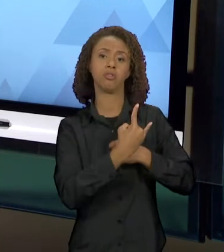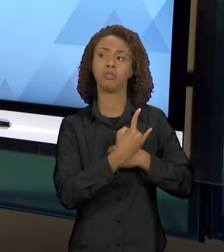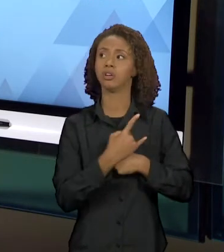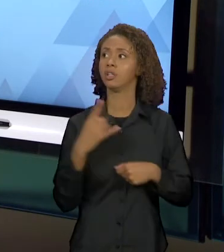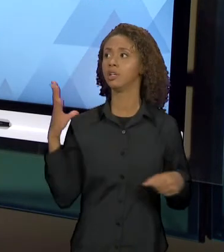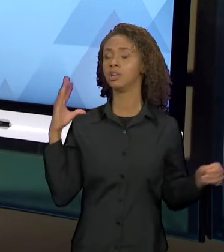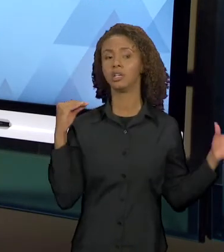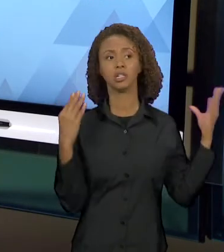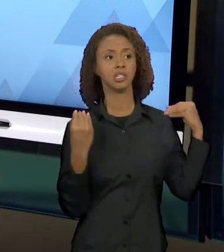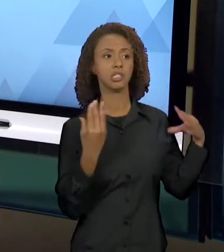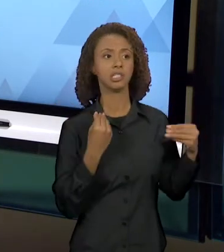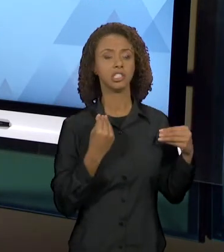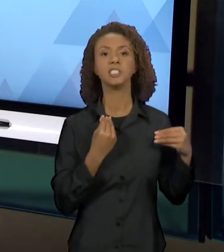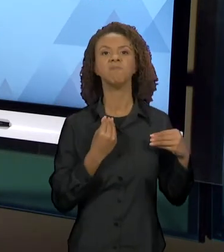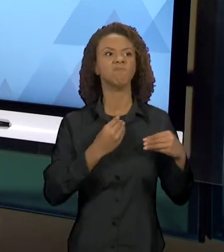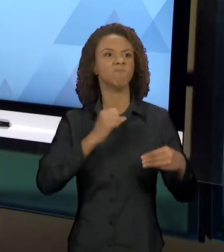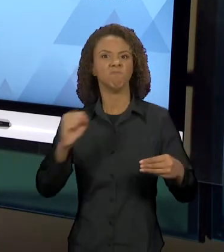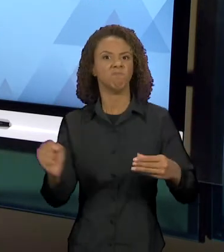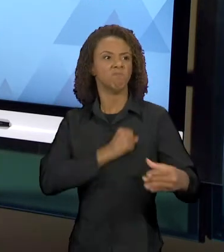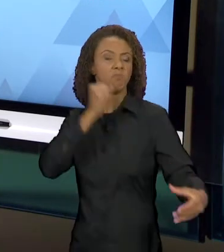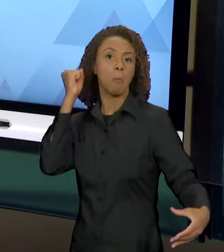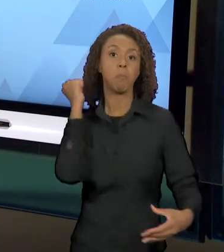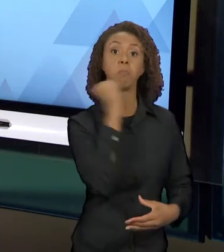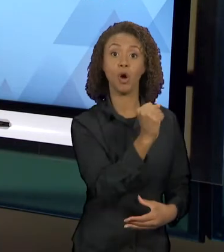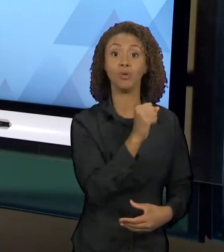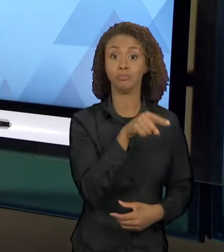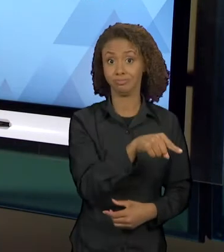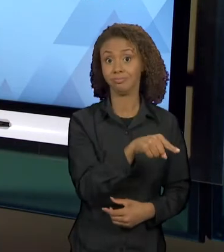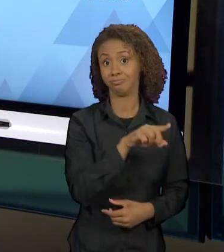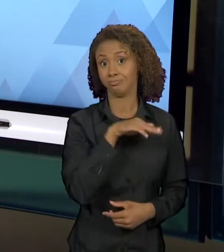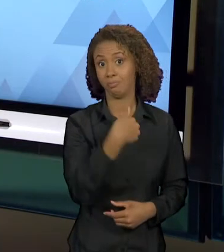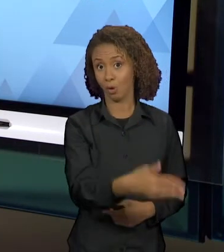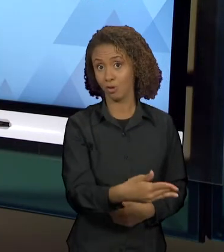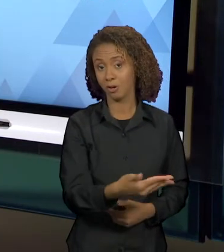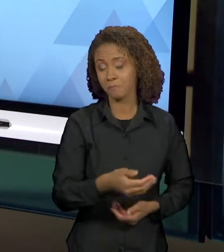DESDÊMONA. ENTÃO AQUI, A GENTE TEM... NÃO É